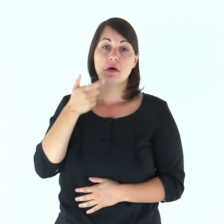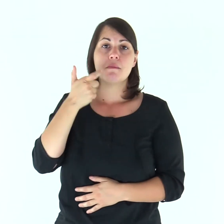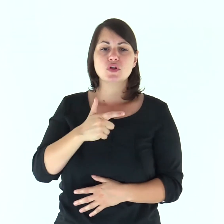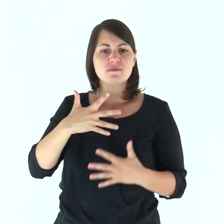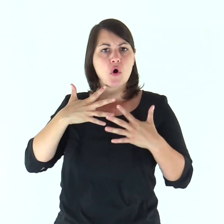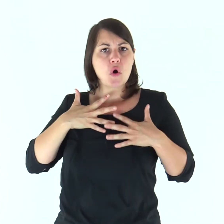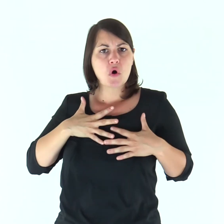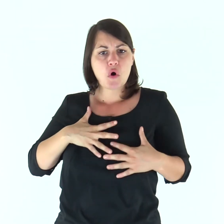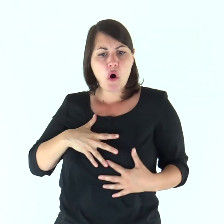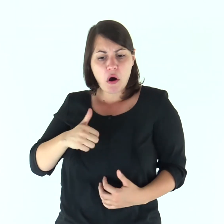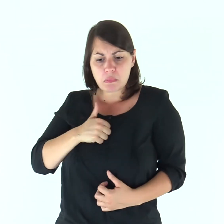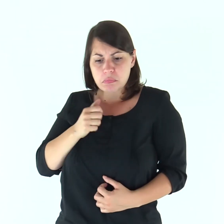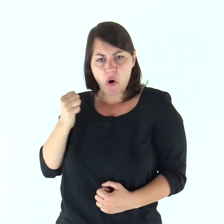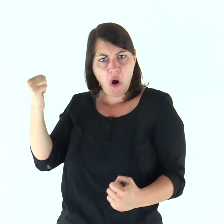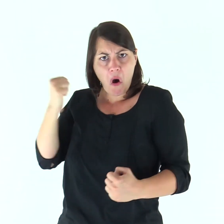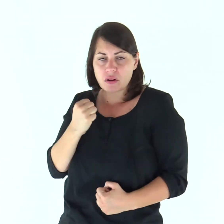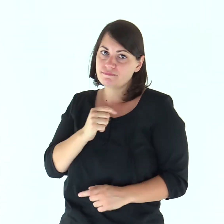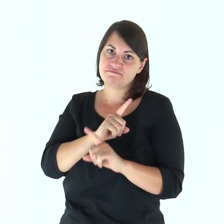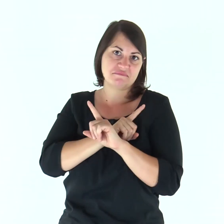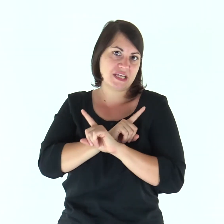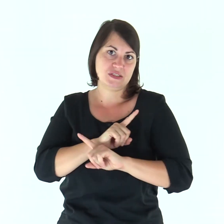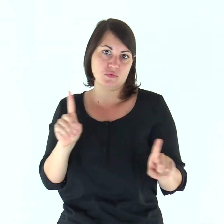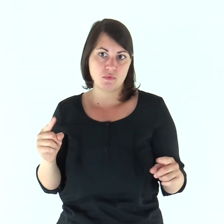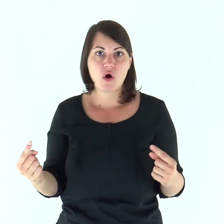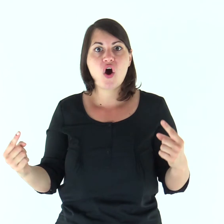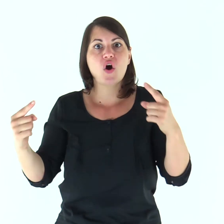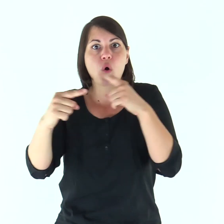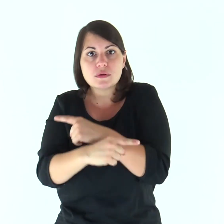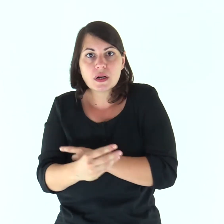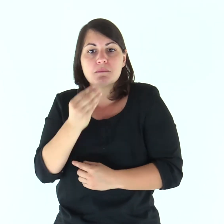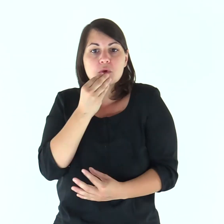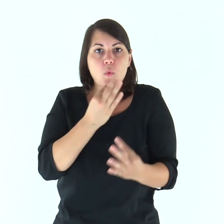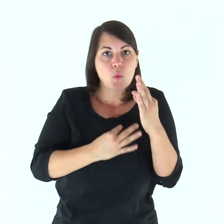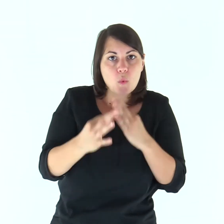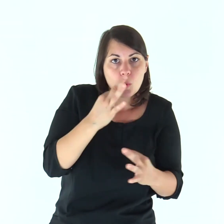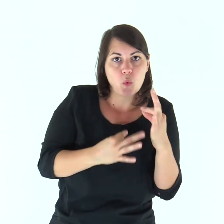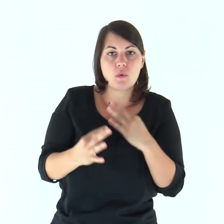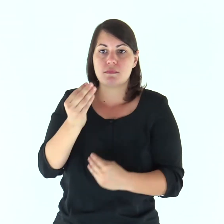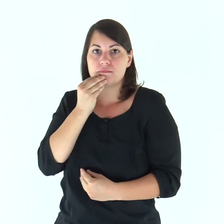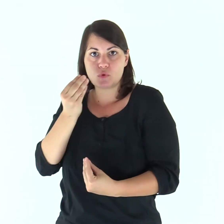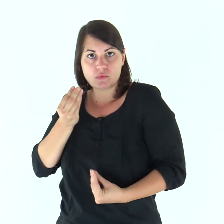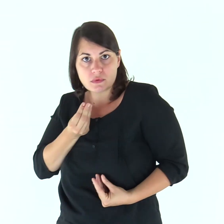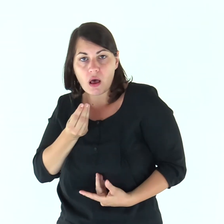Nessuno infatti ha mai odiato la propria carne, anzi la nutre e la cura,